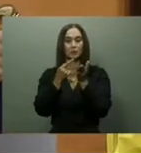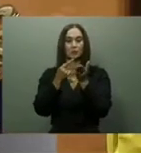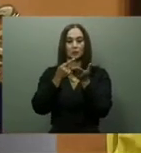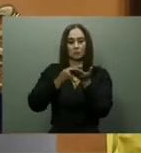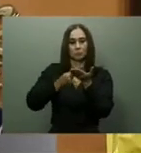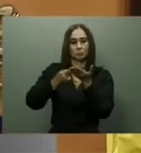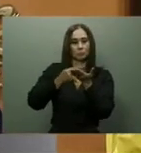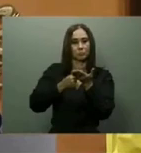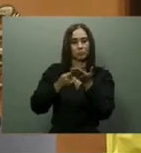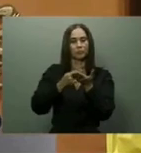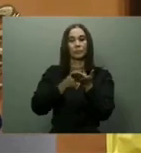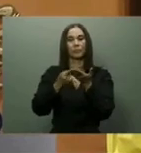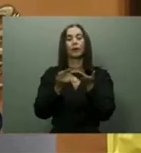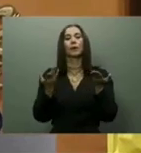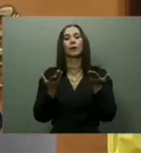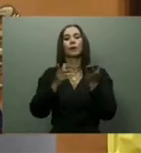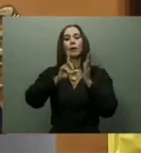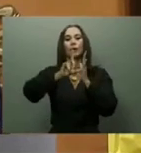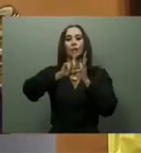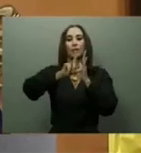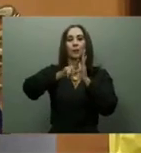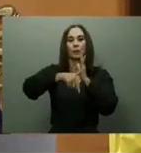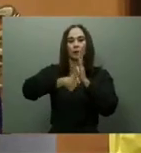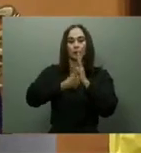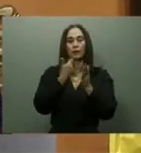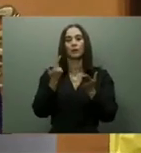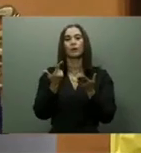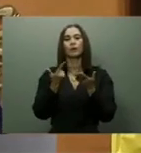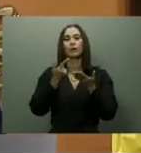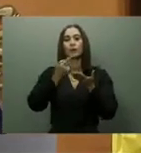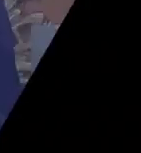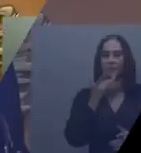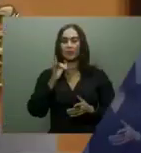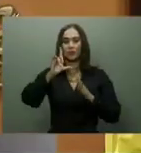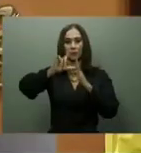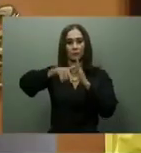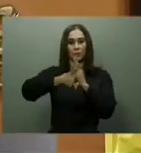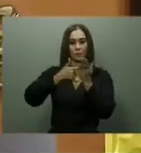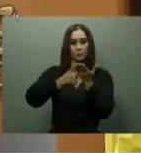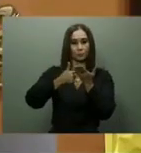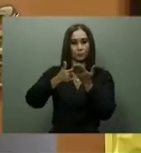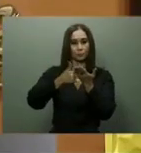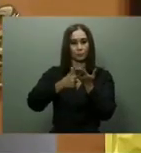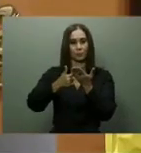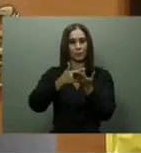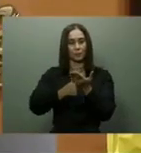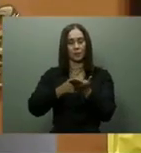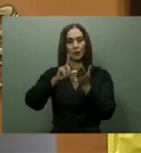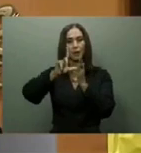Navarrete y la sustitución del Puente Flotante sobre el río Ozama prevista para el último trimestre del año.